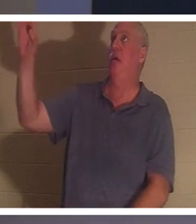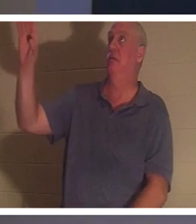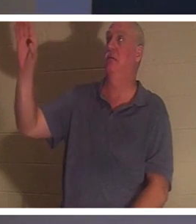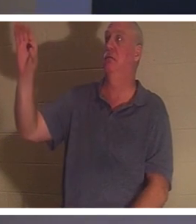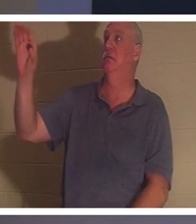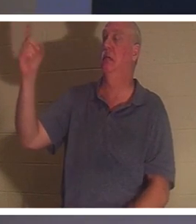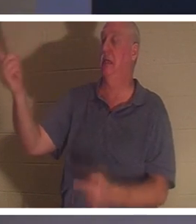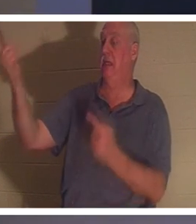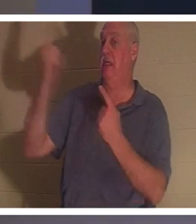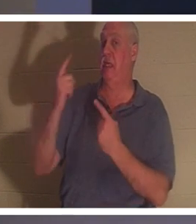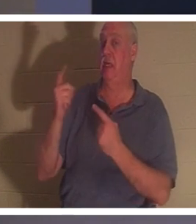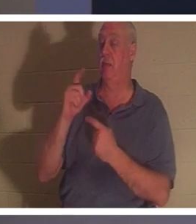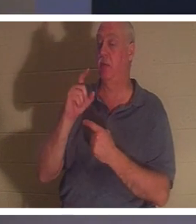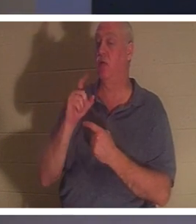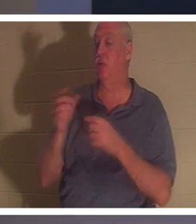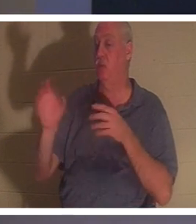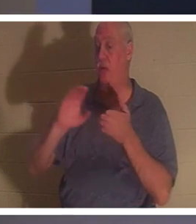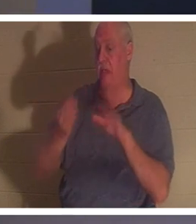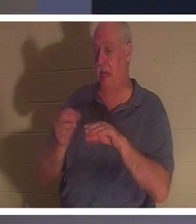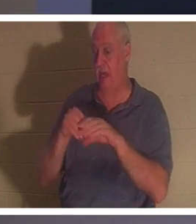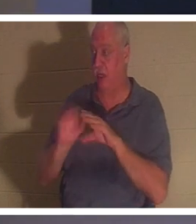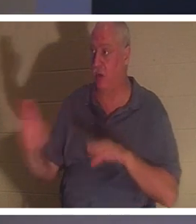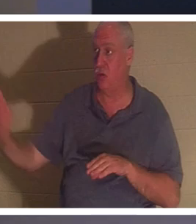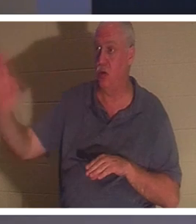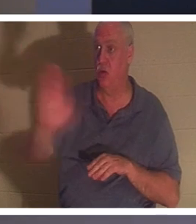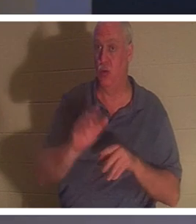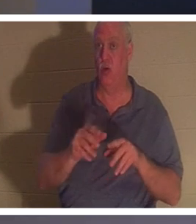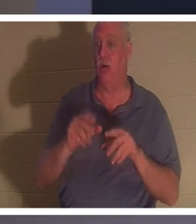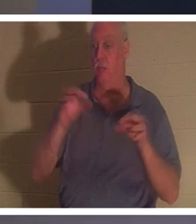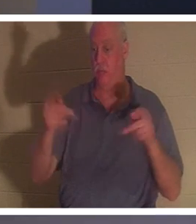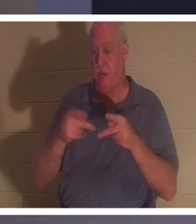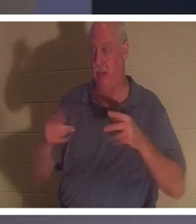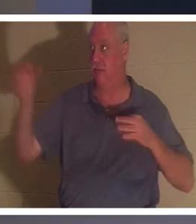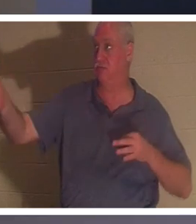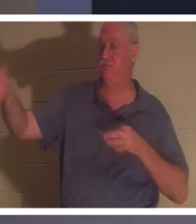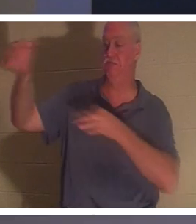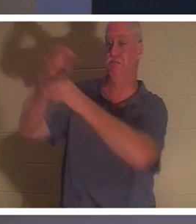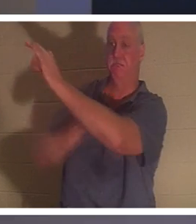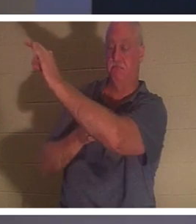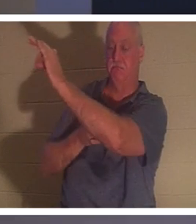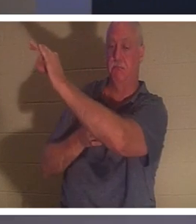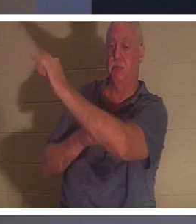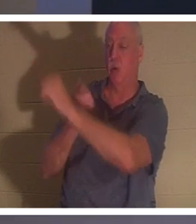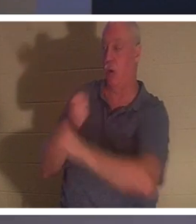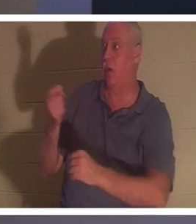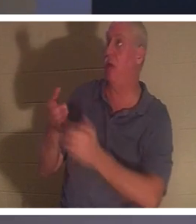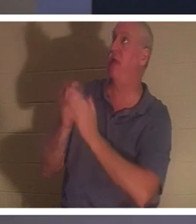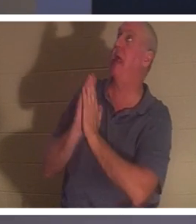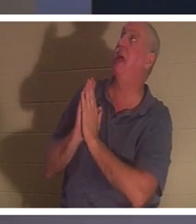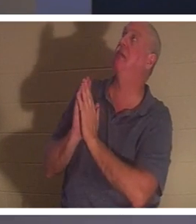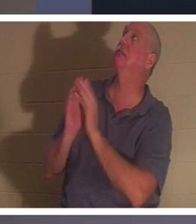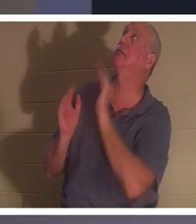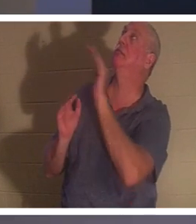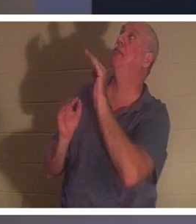आपके स्थान पर मरने आया था। ताकि जो कोई उससे पूछे, हे प्रभु, मैंने अपना जीवन अस्त-व्यस्त कर दिया है, ठीक वैसे ही जैसे मैंने